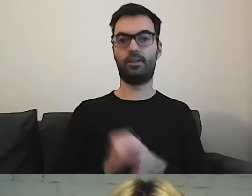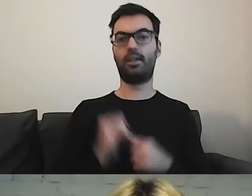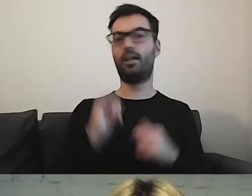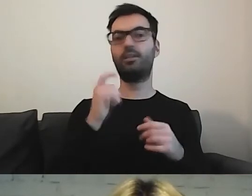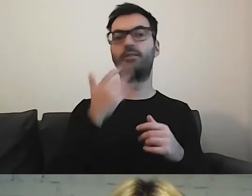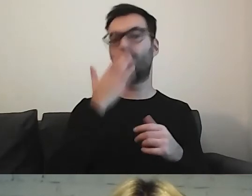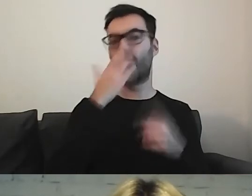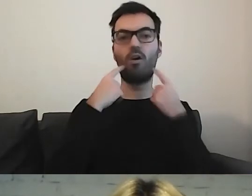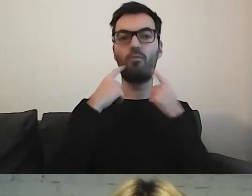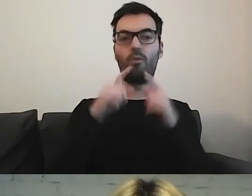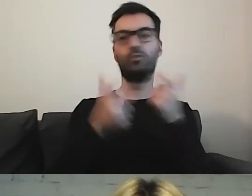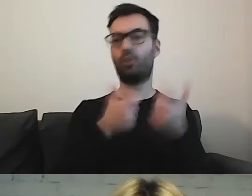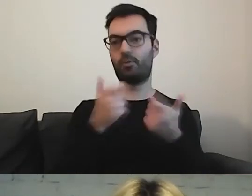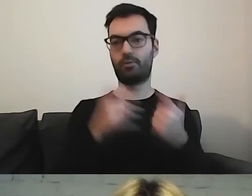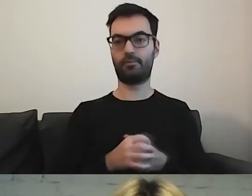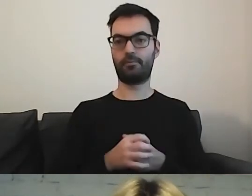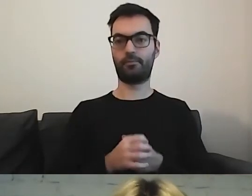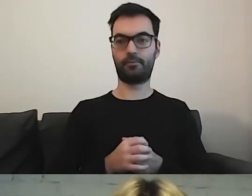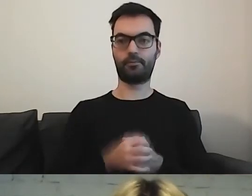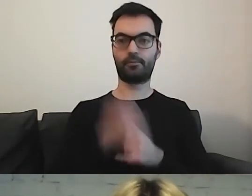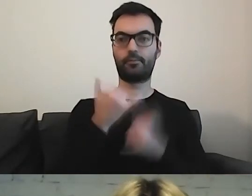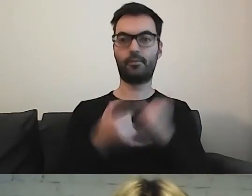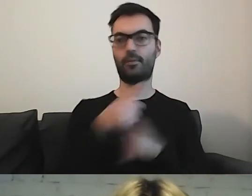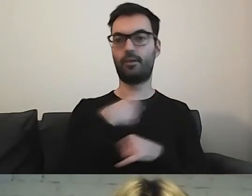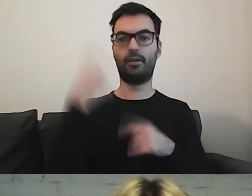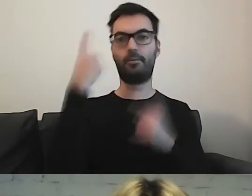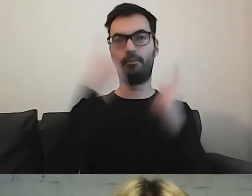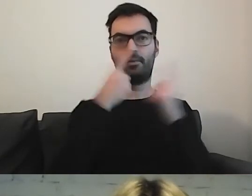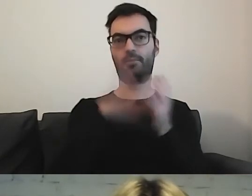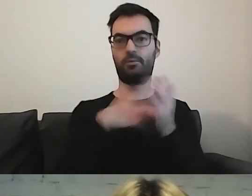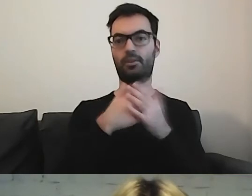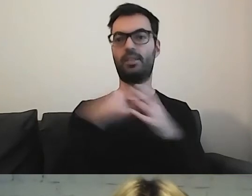Czyli jeśli będziemy myśleć o Zarządzie Oczyszczania Miasta,